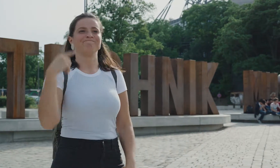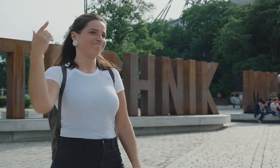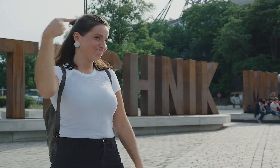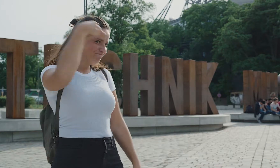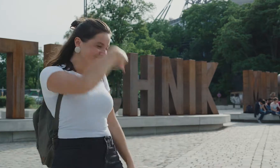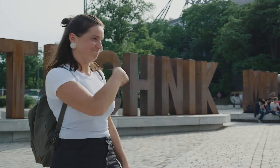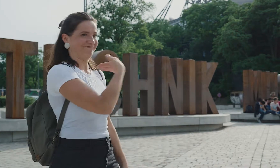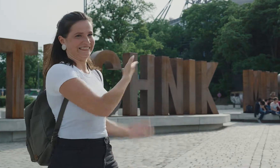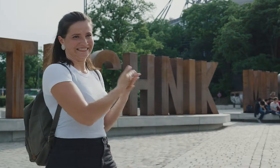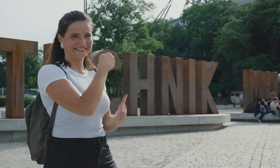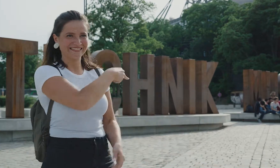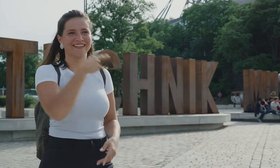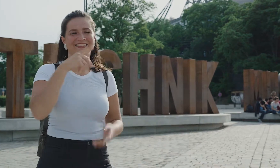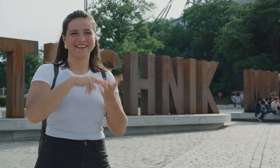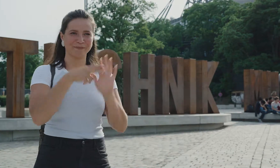Und jetzt steh ich hier vorm Technikmuseum.